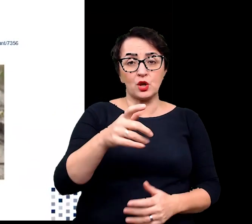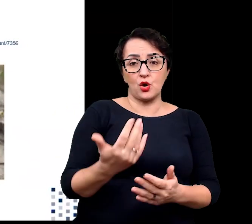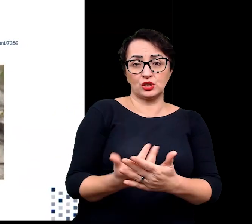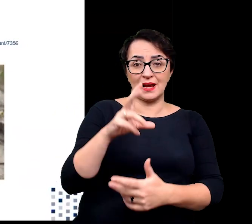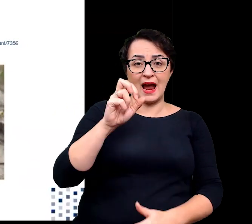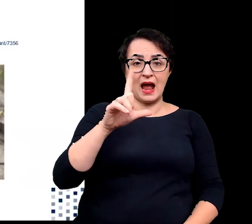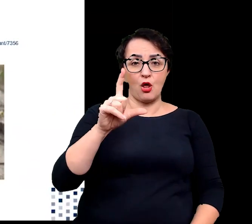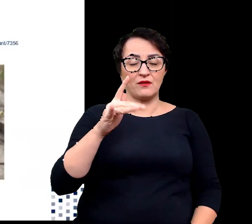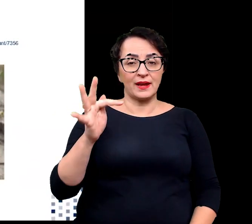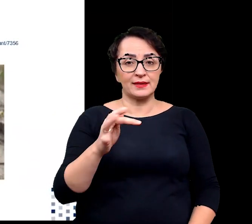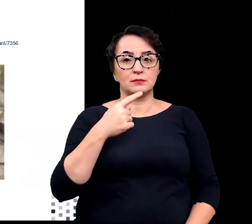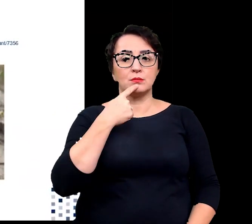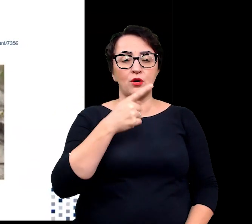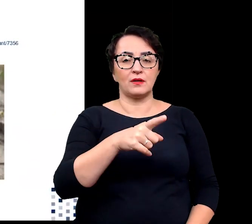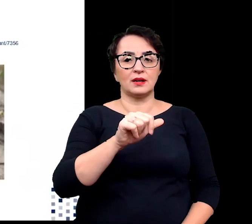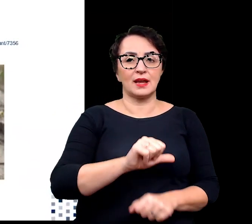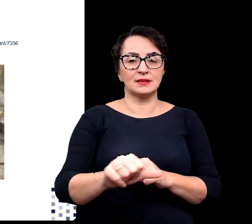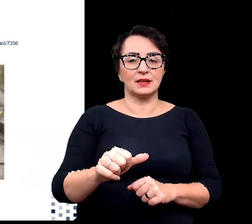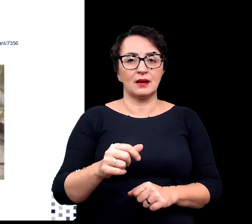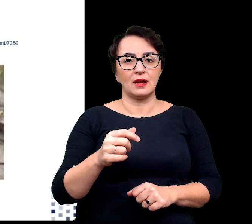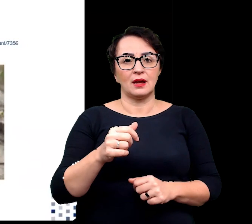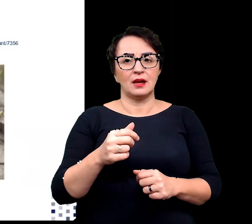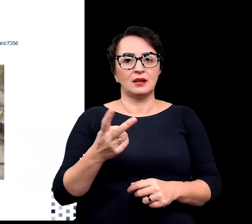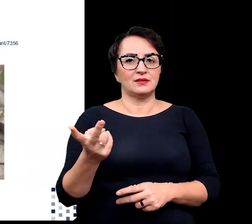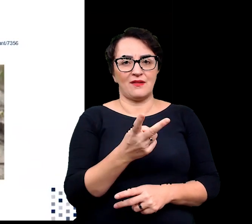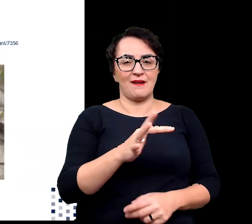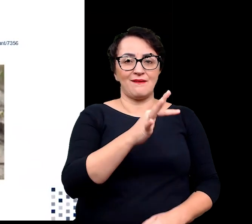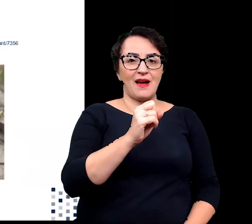możemy określać jako fakultatywne lub obligatoryjne.